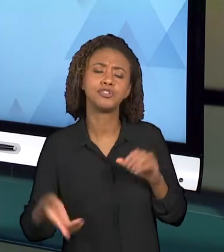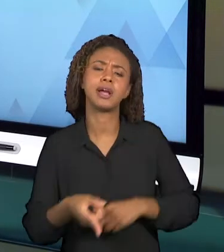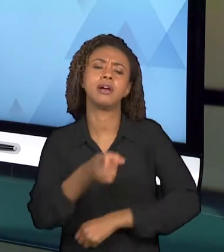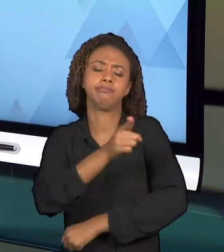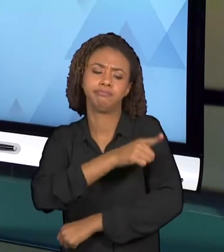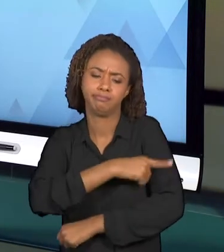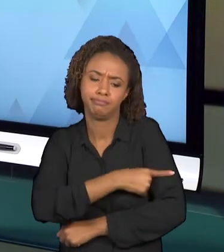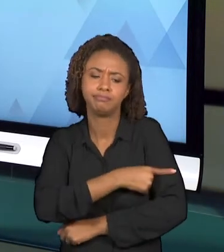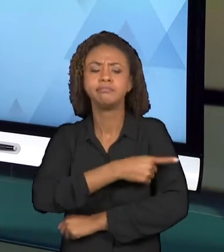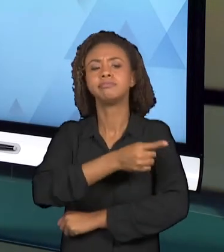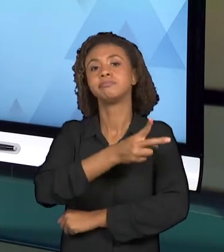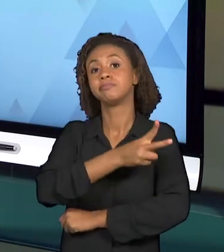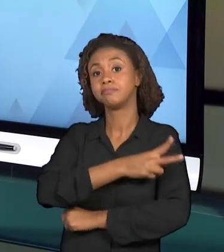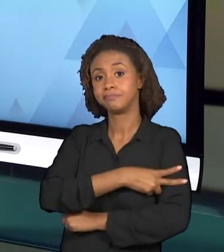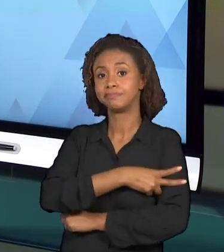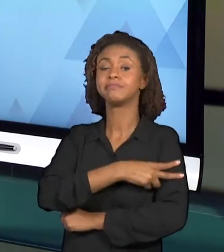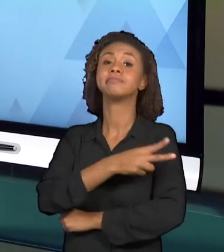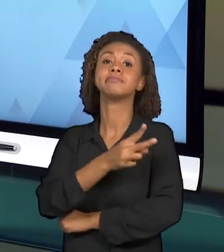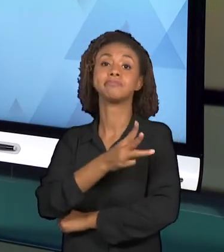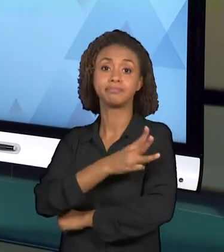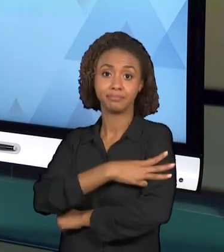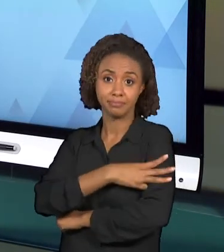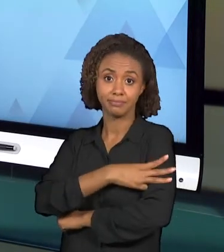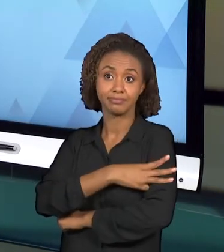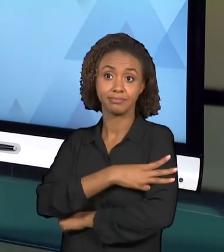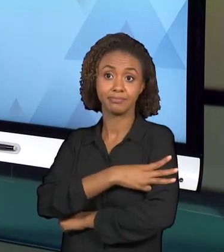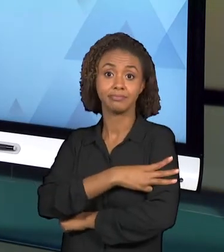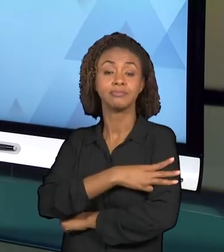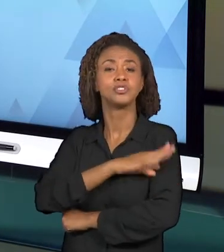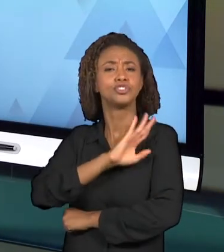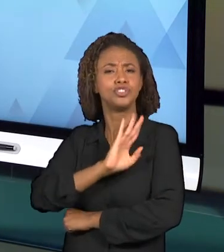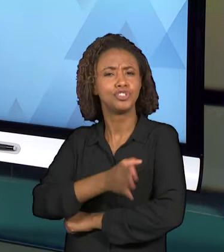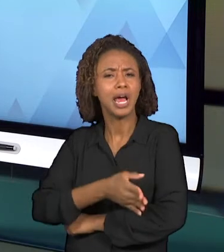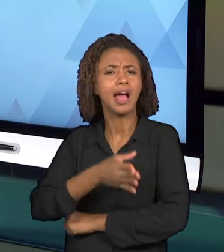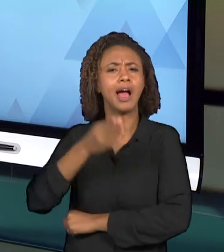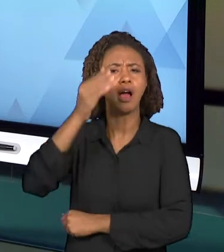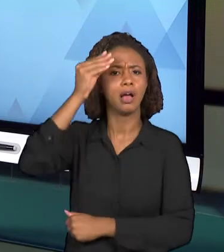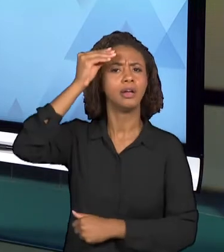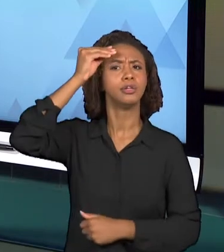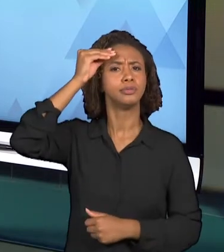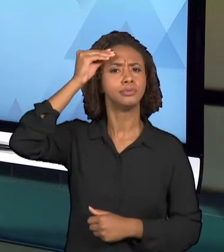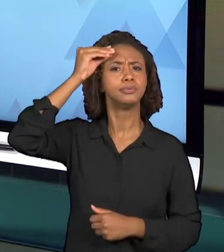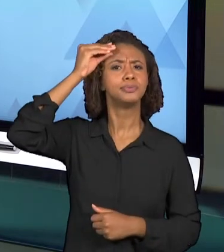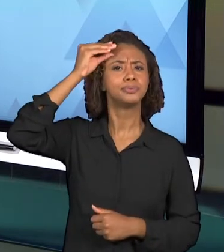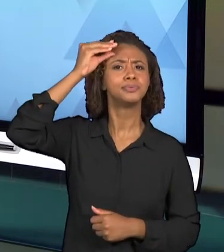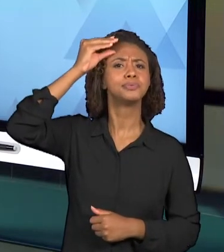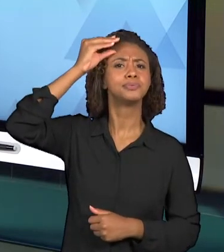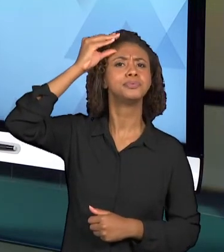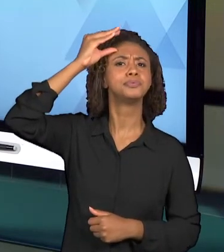PELO TERCEIRO ANO... ENTÃO ELE POSSUI JÁ ALGUNS CONHECIMENTOS PRÉVIOS A RESPEITO DESSES CONCEITOS